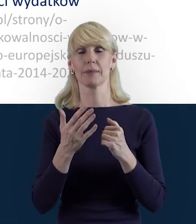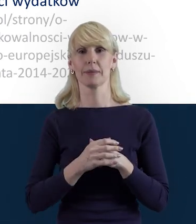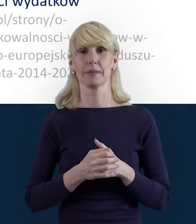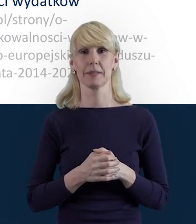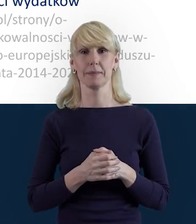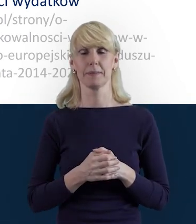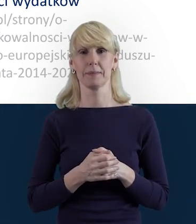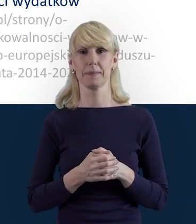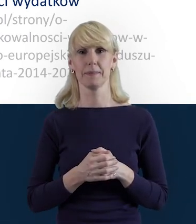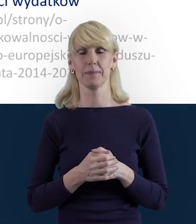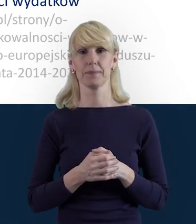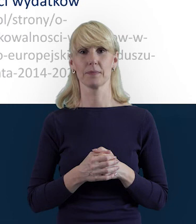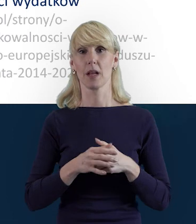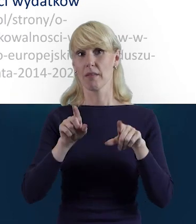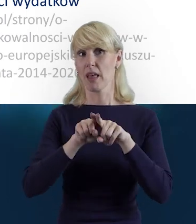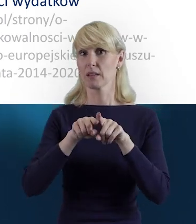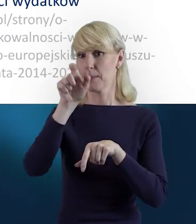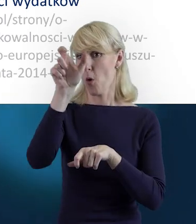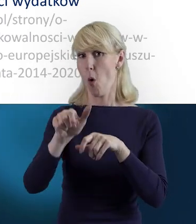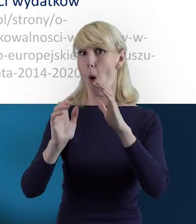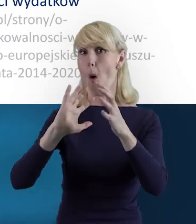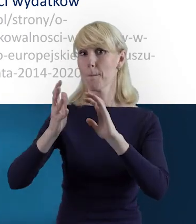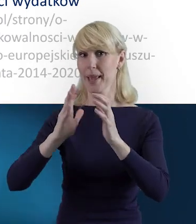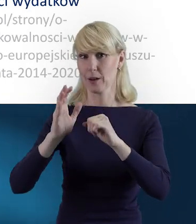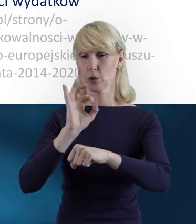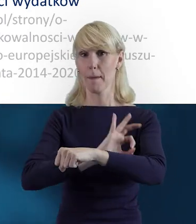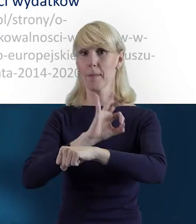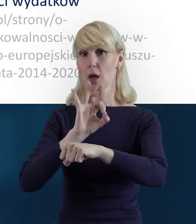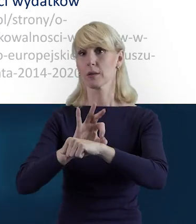I również opiekun projektu, do którego mogą się Państwo zwrócić